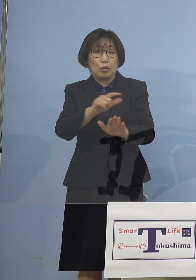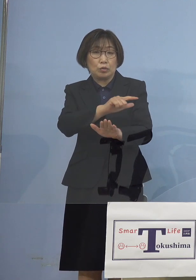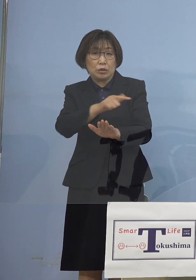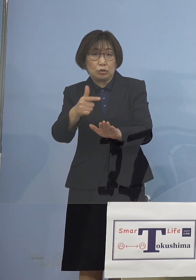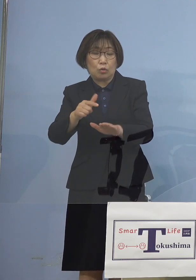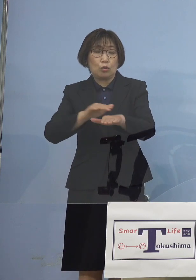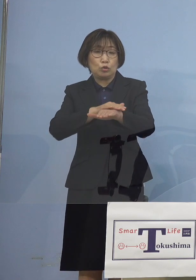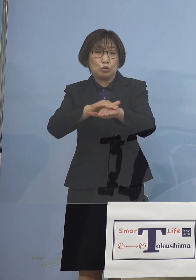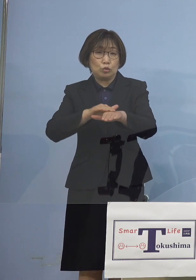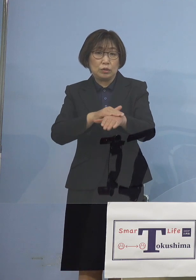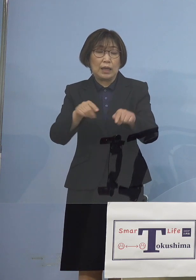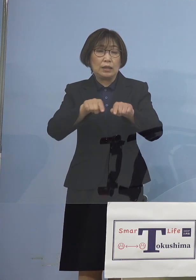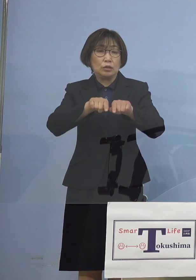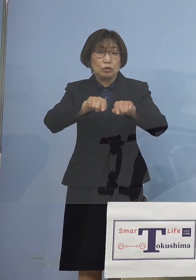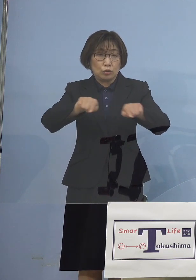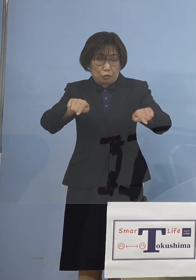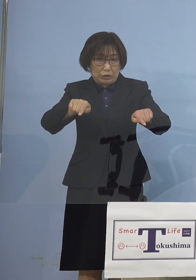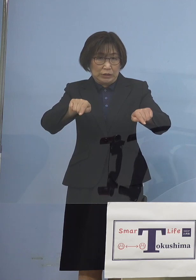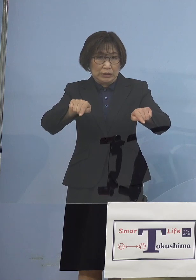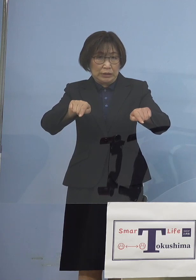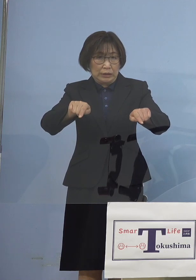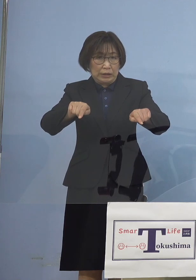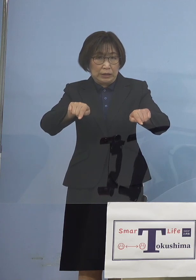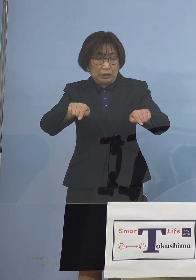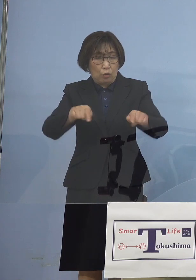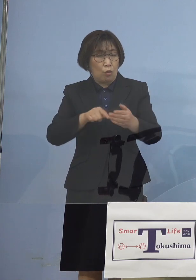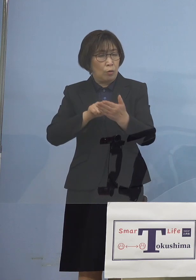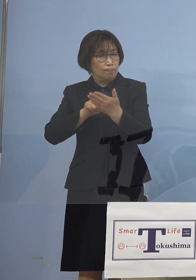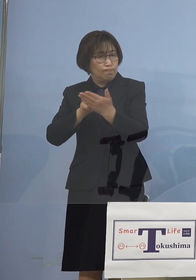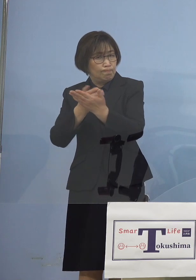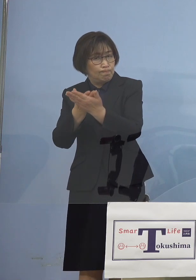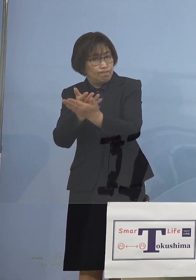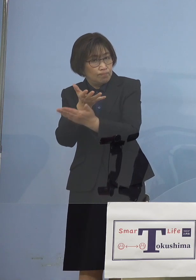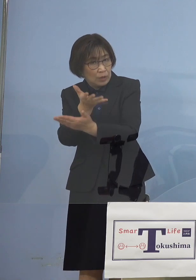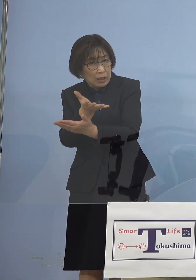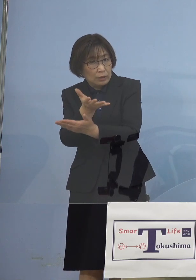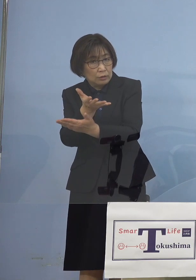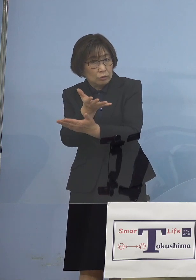こちらが視野に入ってくる こととなりました